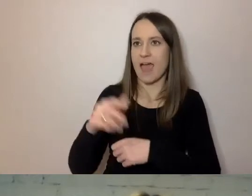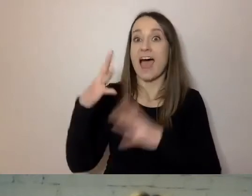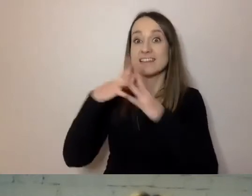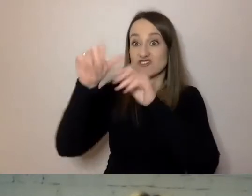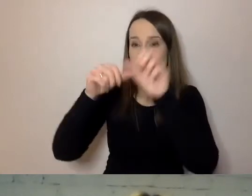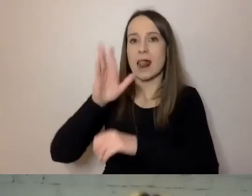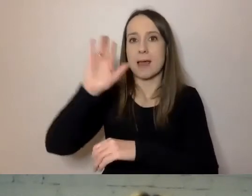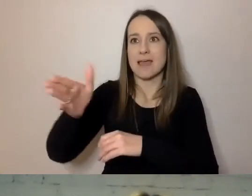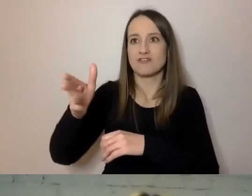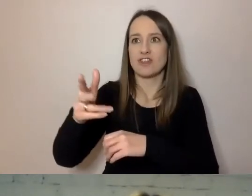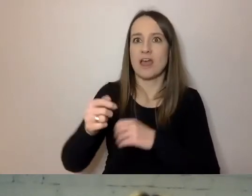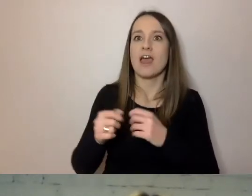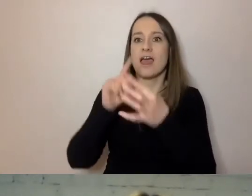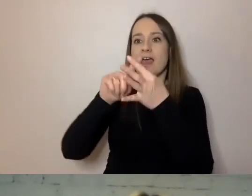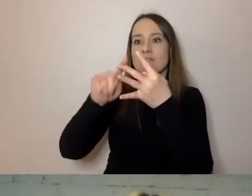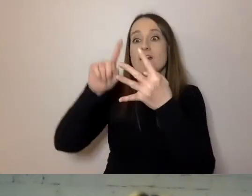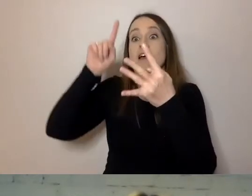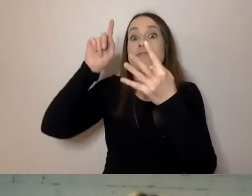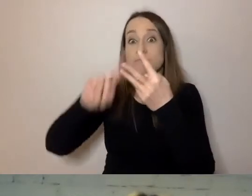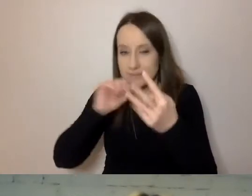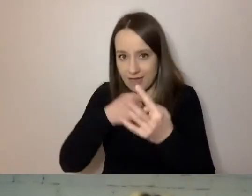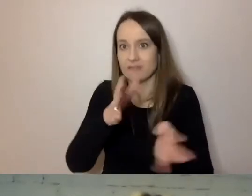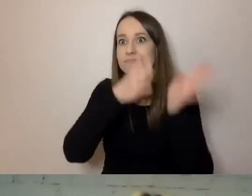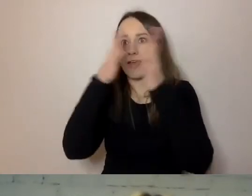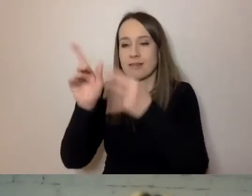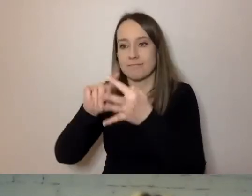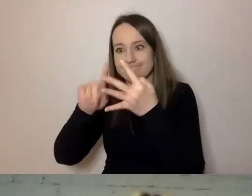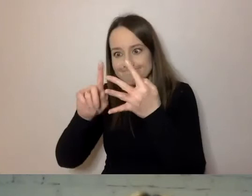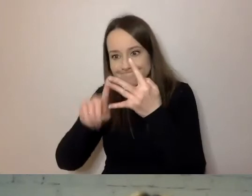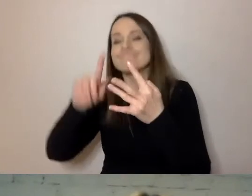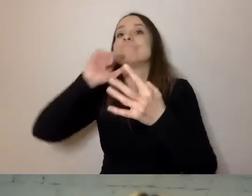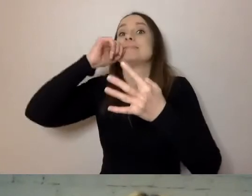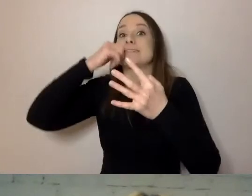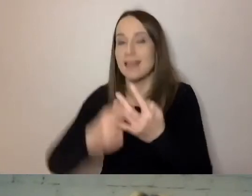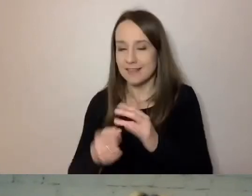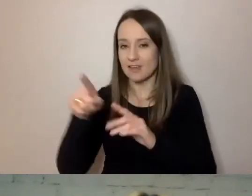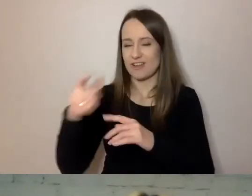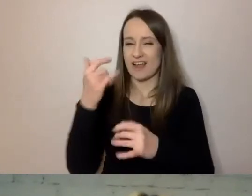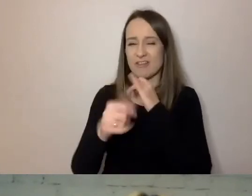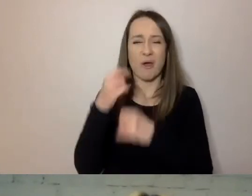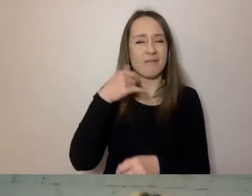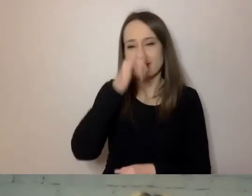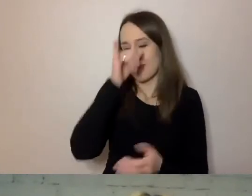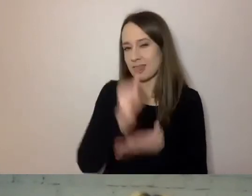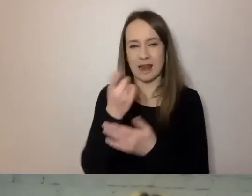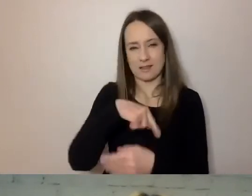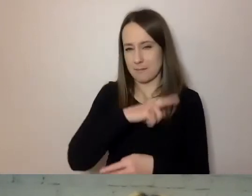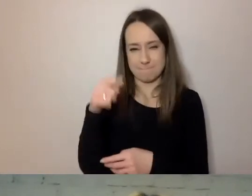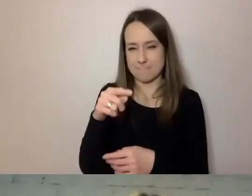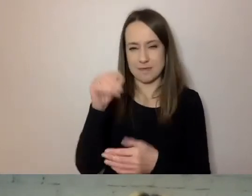Więc jeżeli piszemy do naszych klientów, to nie możemy pisać zbyt małym drukiem. Dlatego że nie będą mieli szans się zapoznać z informacją.